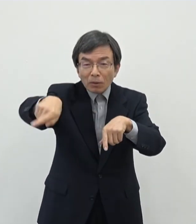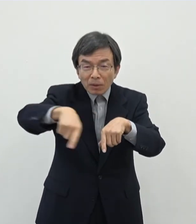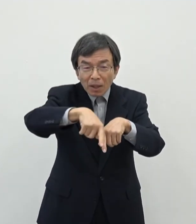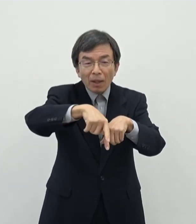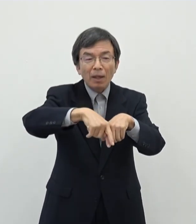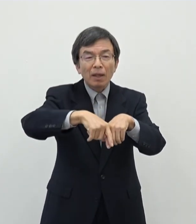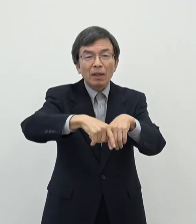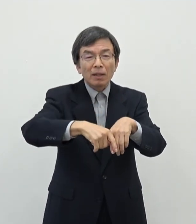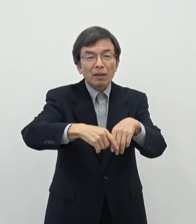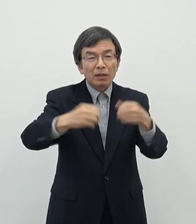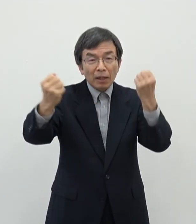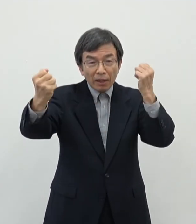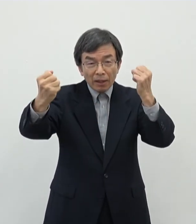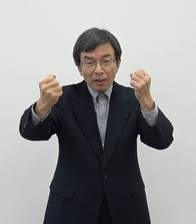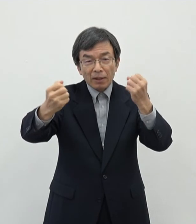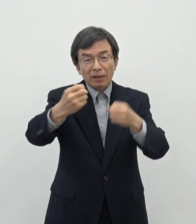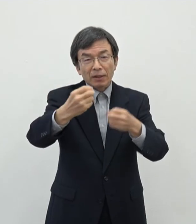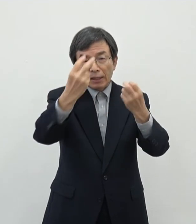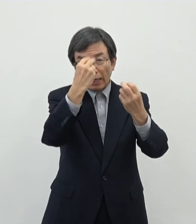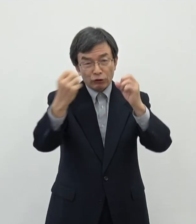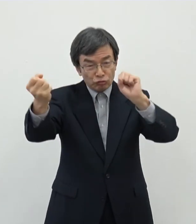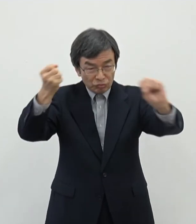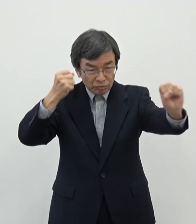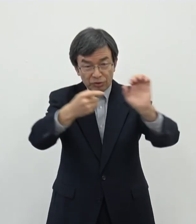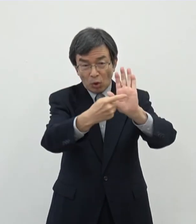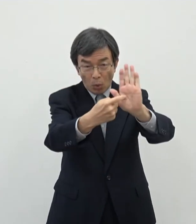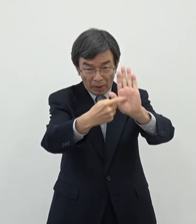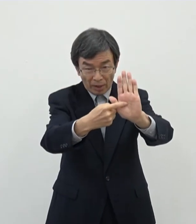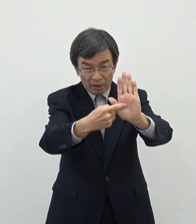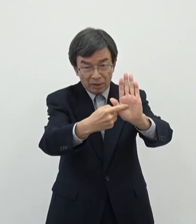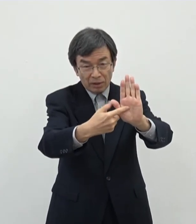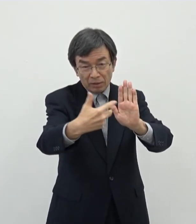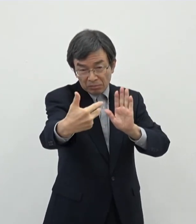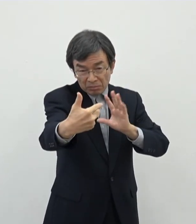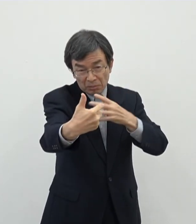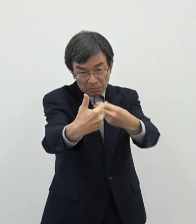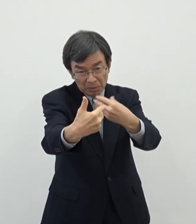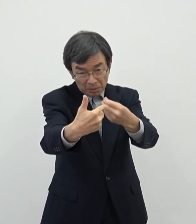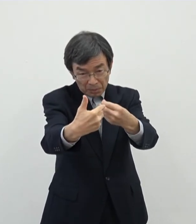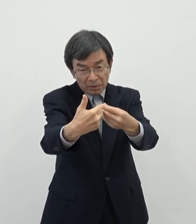芸術を 表現をして頂いてそれを例えばオンラインで世界配信をしていただく